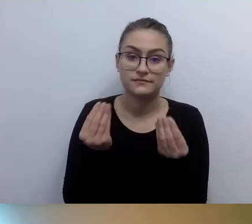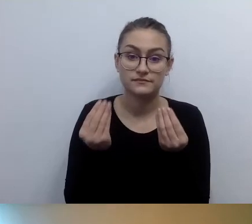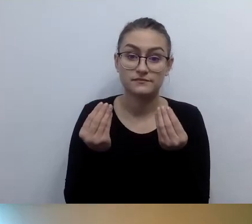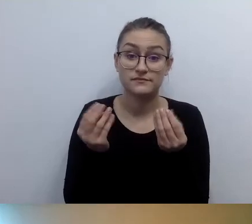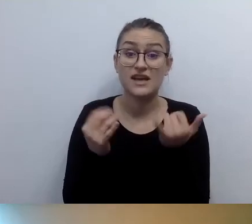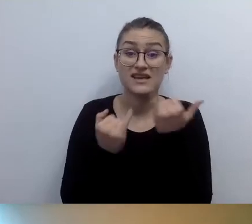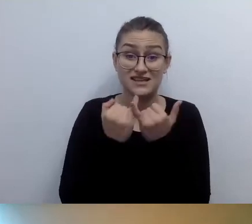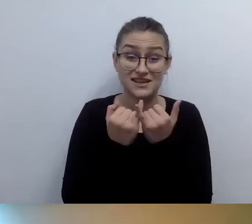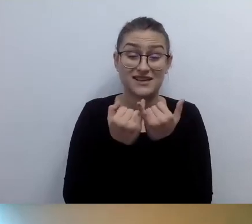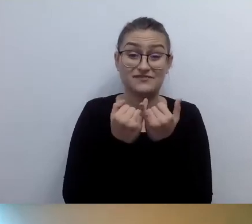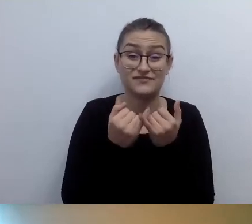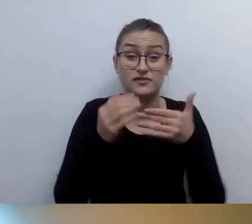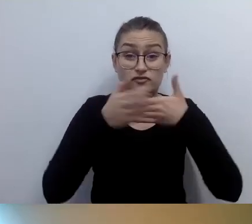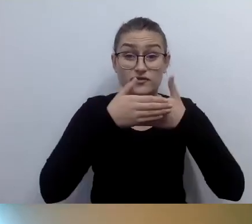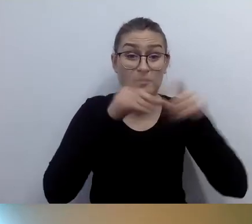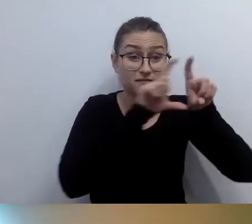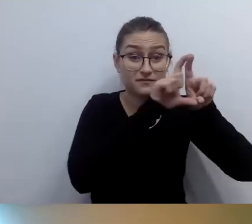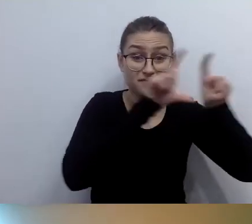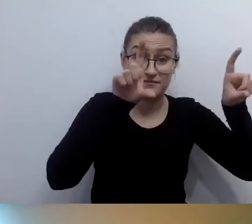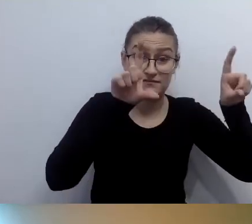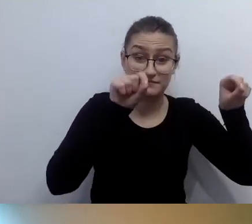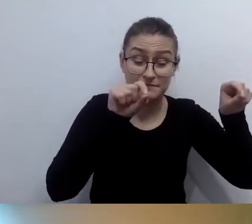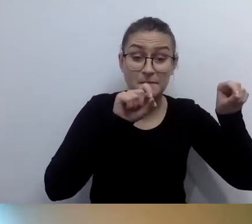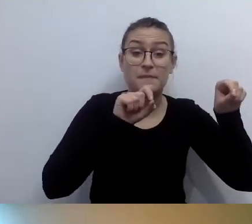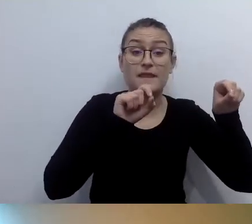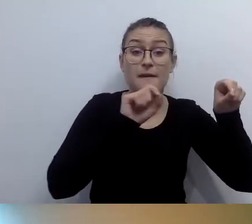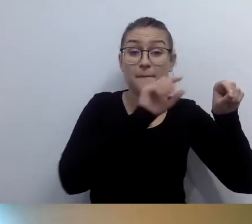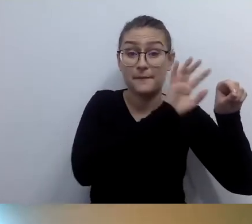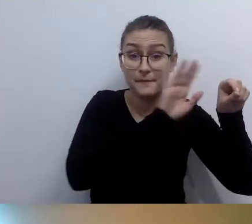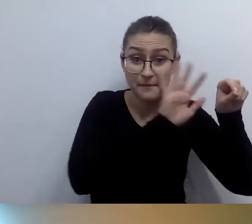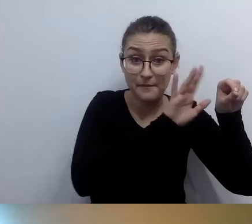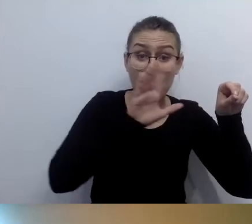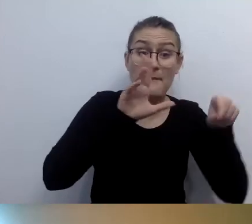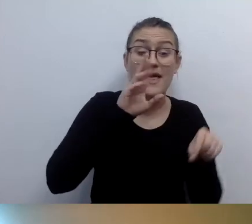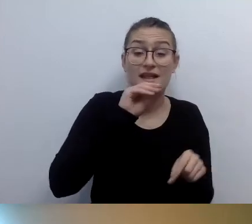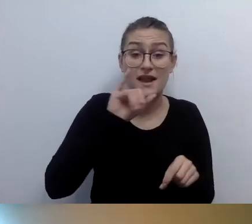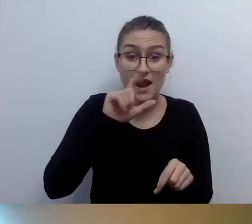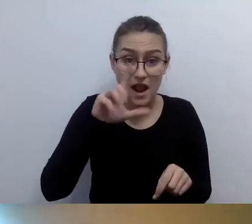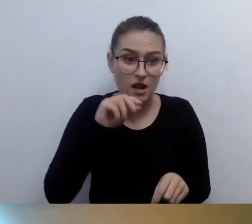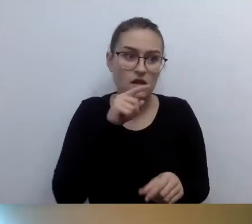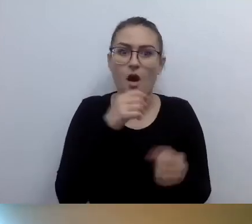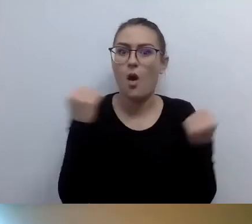Brajl jest wciąż wykorzystywany. Jeśli chodzi o całe spektrum środowiska osób z niepełnosprawnością wzroku,